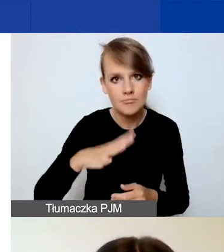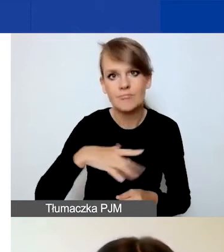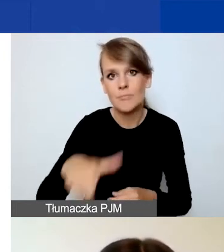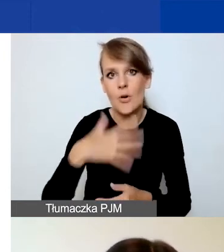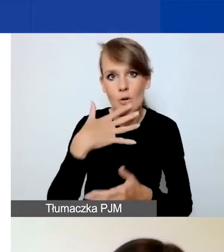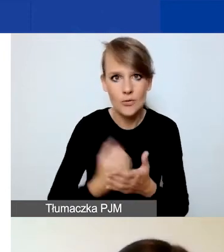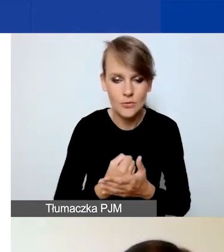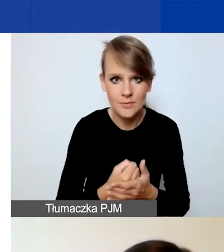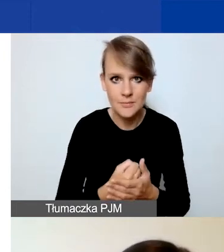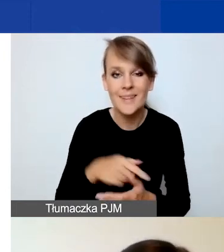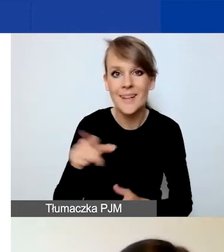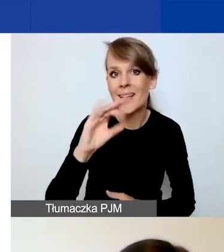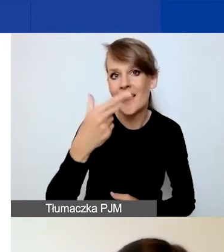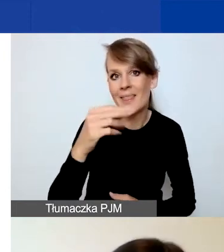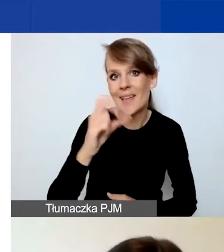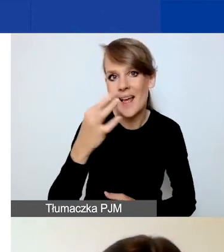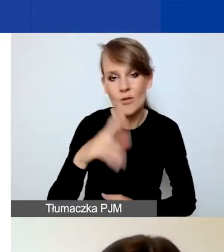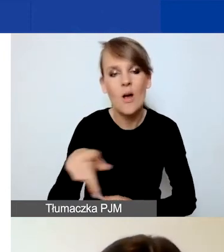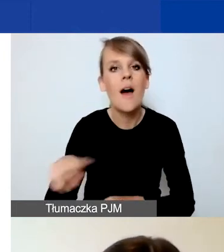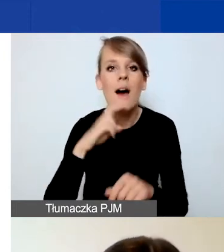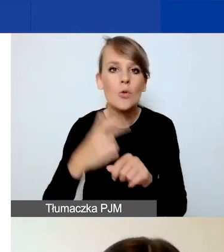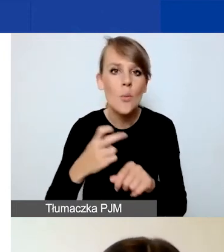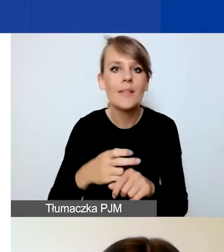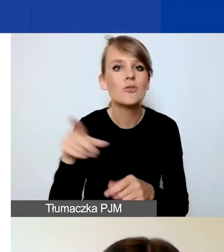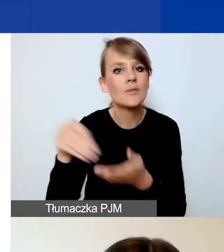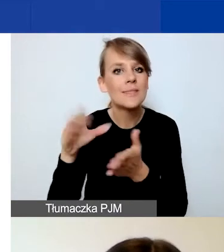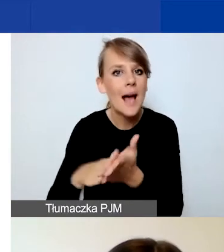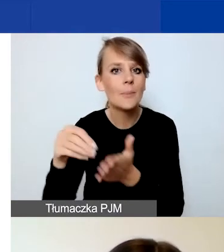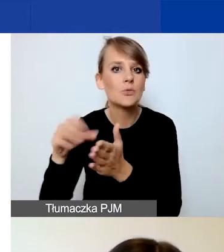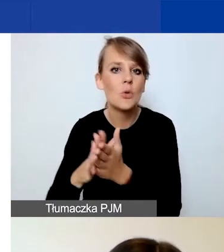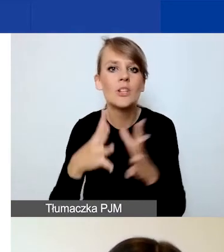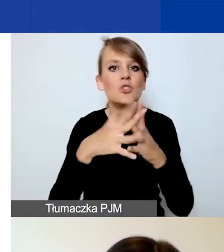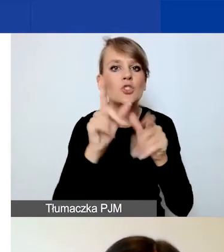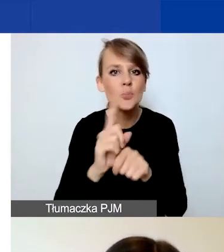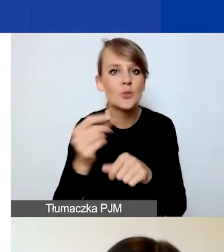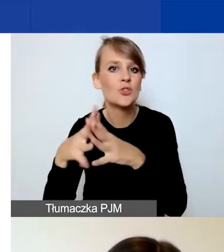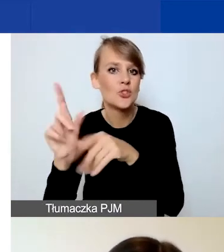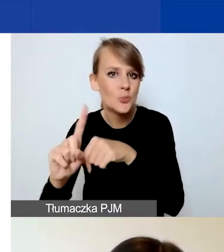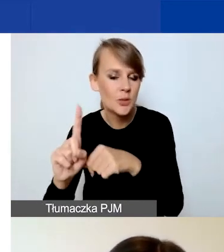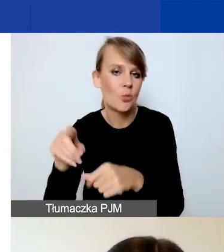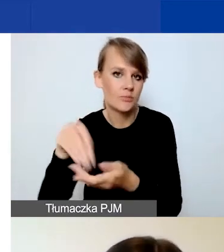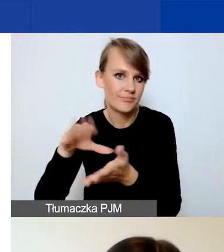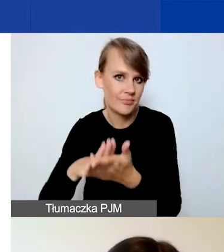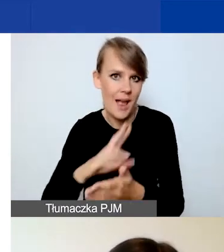Generator automatycznie zapisuje dane co około dziesięć minut. Natomiast jeżeli w międzyczasie